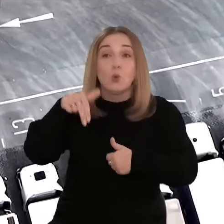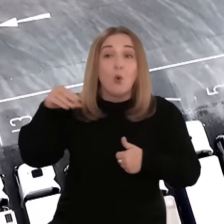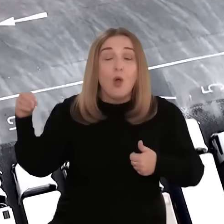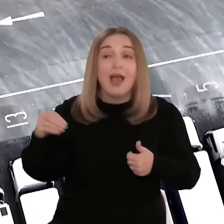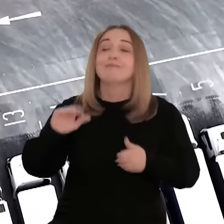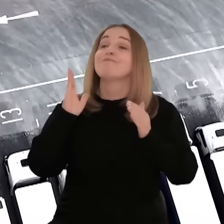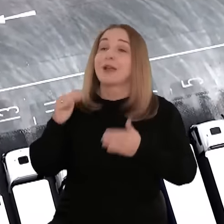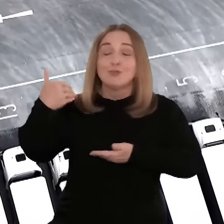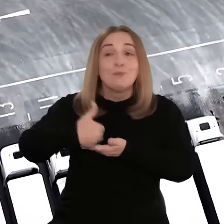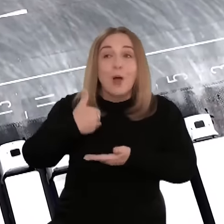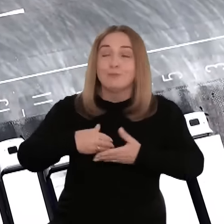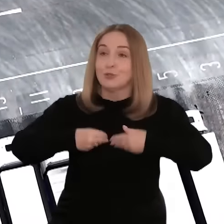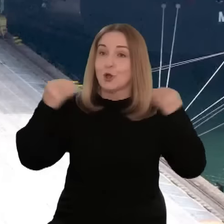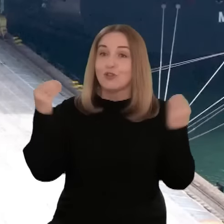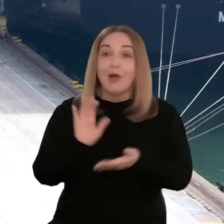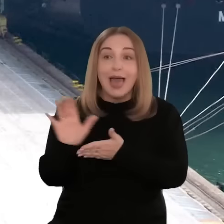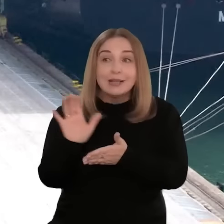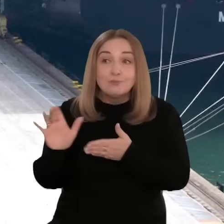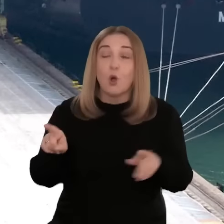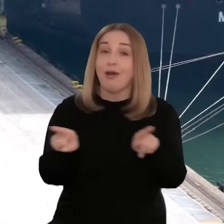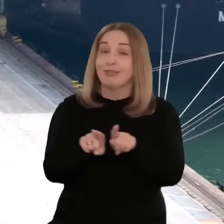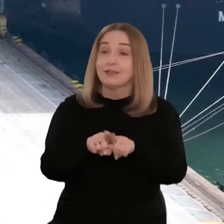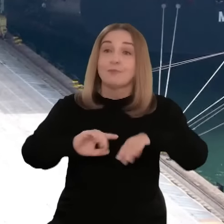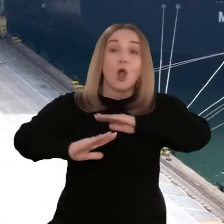konkursów, które pomogą przedsiębiorcom nie tylko rozwinąć